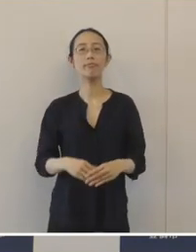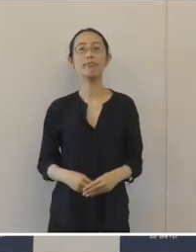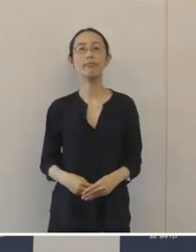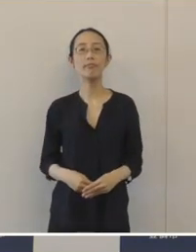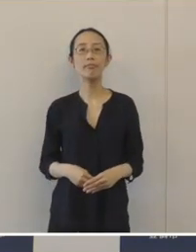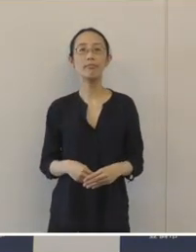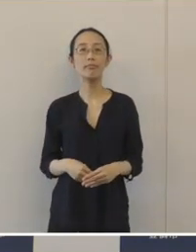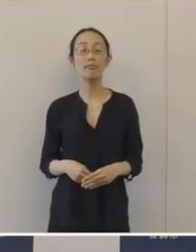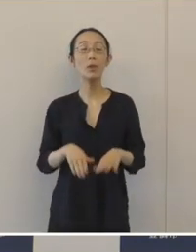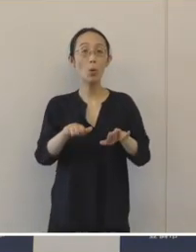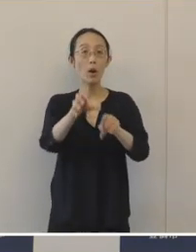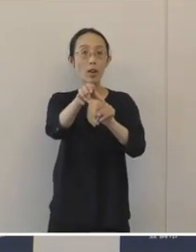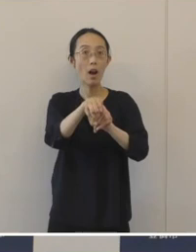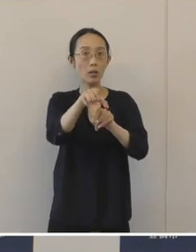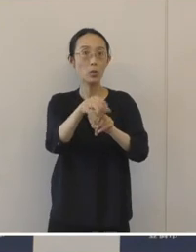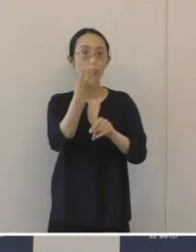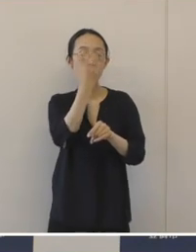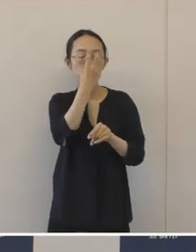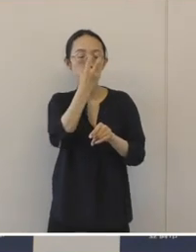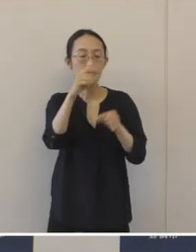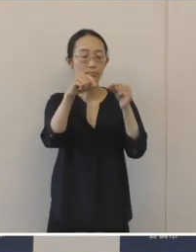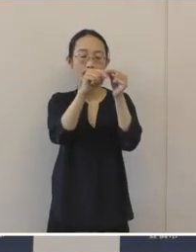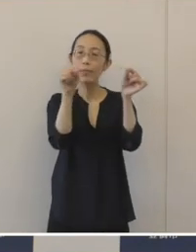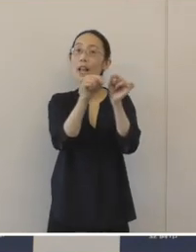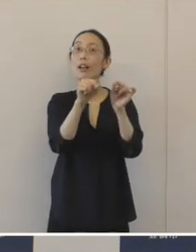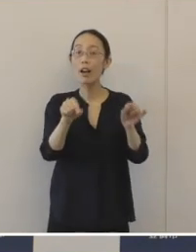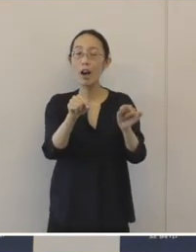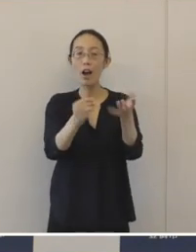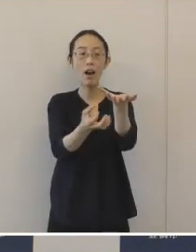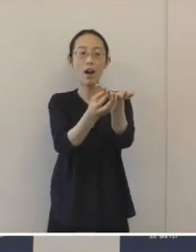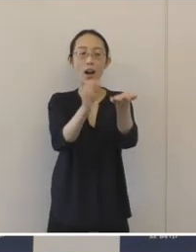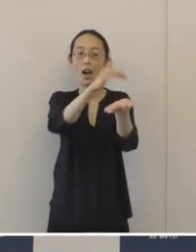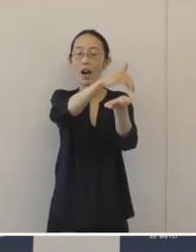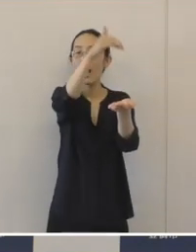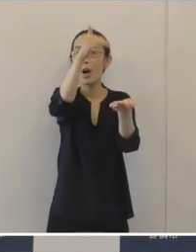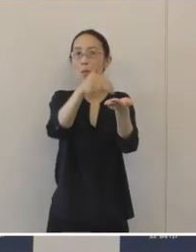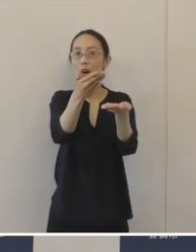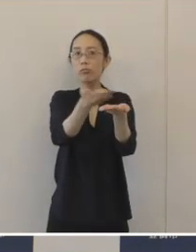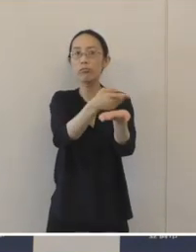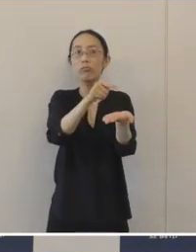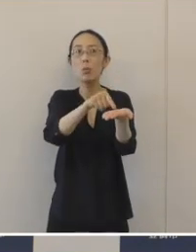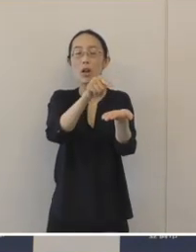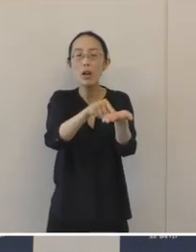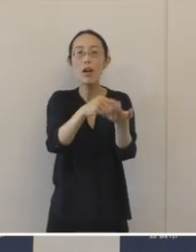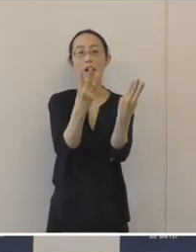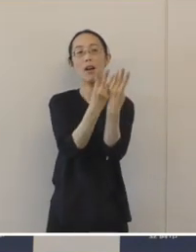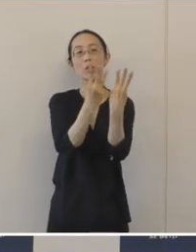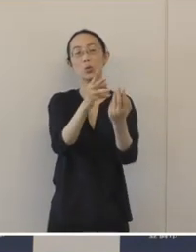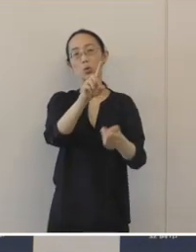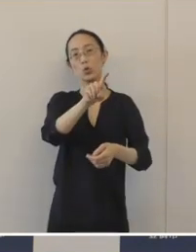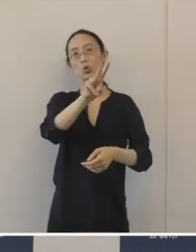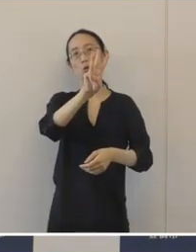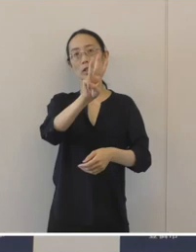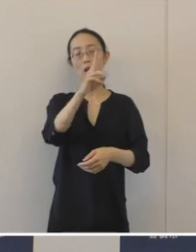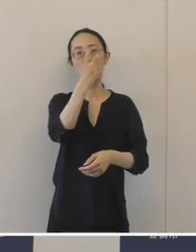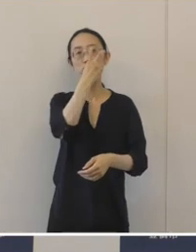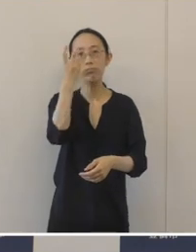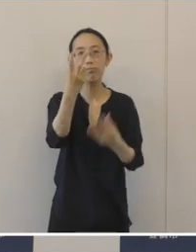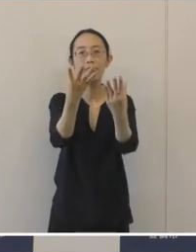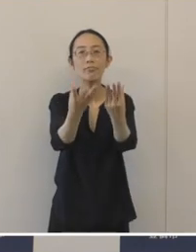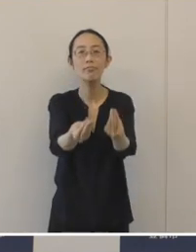今回の発掘調査によって確認された窯跡は13基ありまして